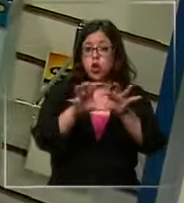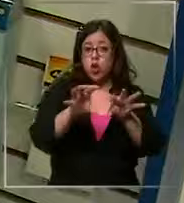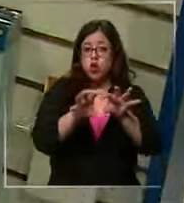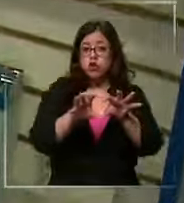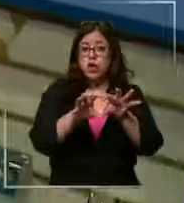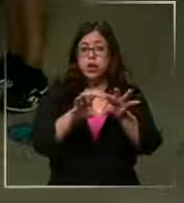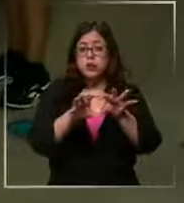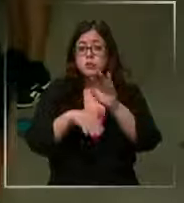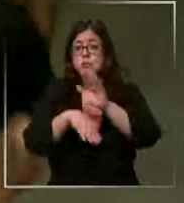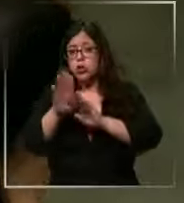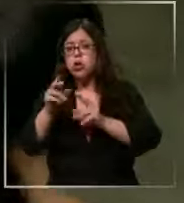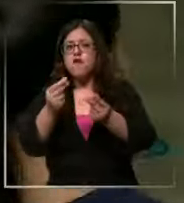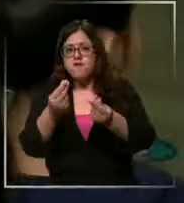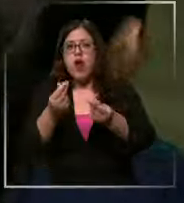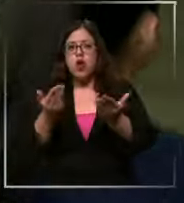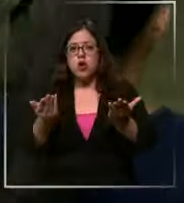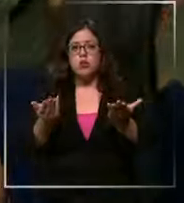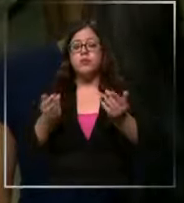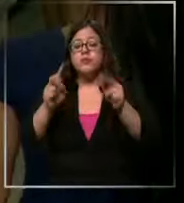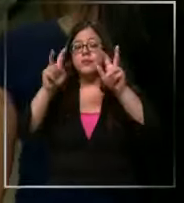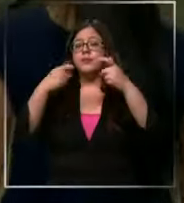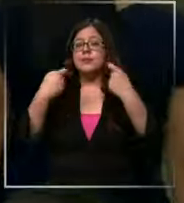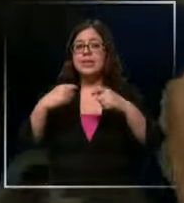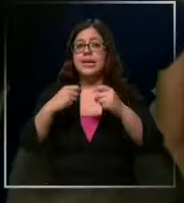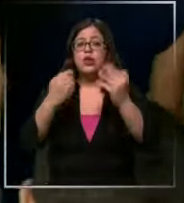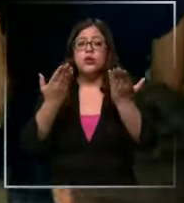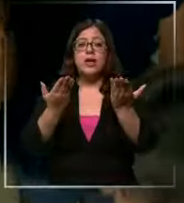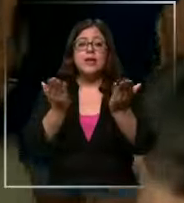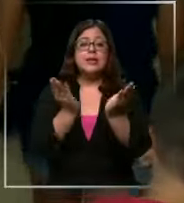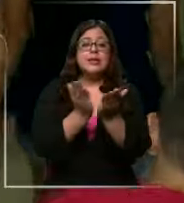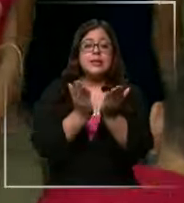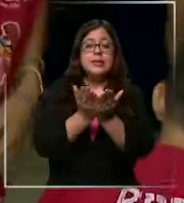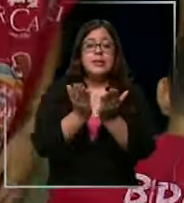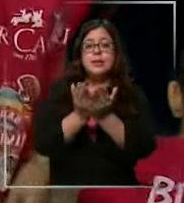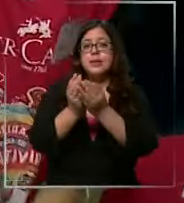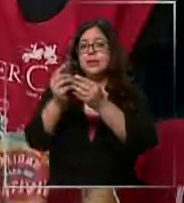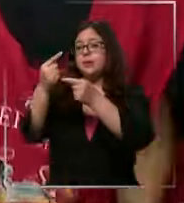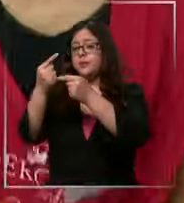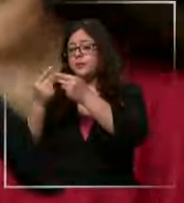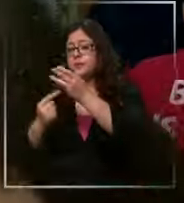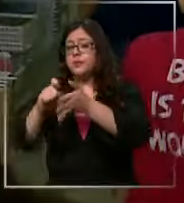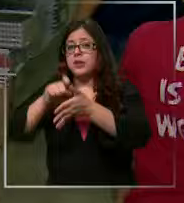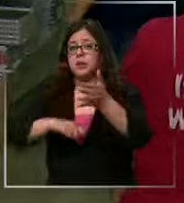precios por mayor gastos escolares que además se suman a otros de marzo como el permiso de